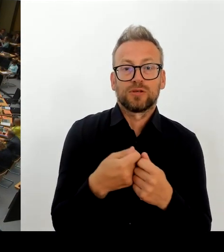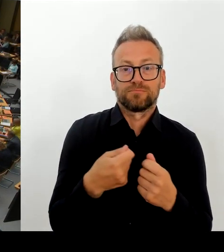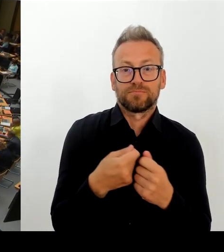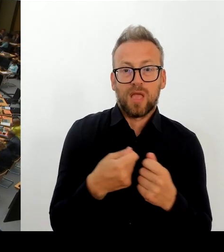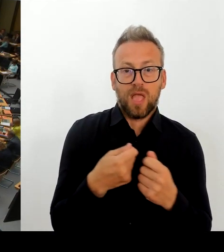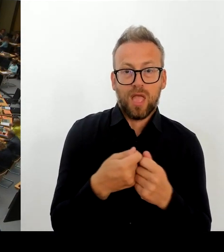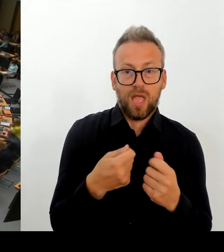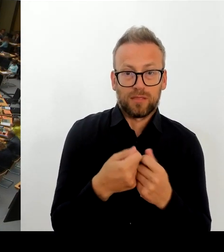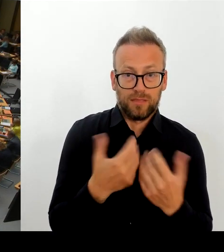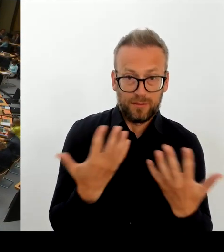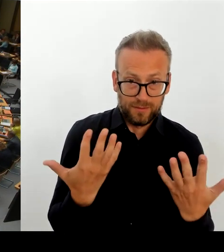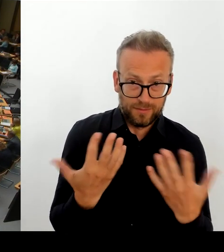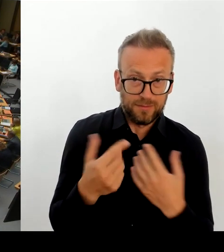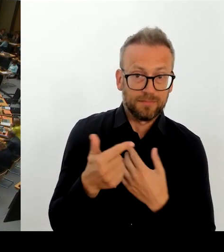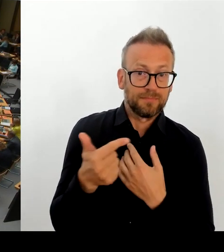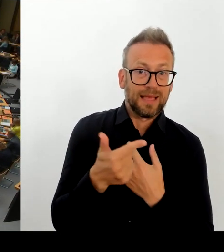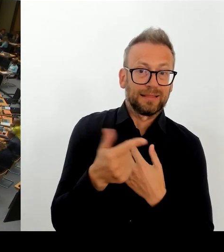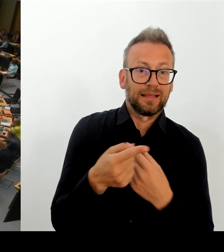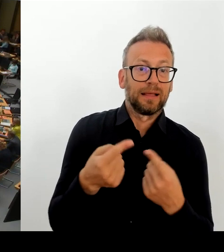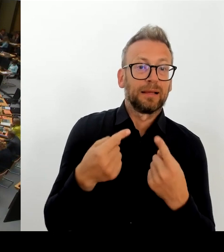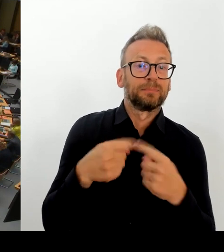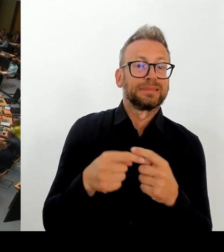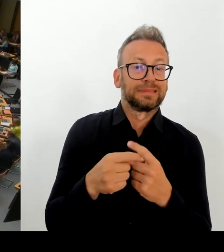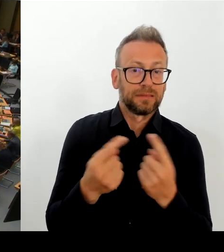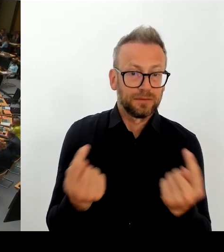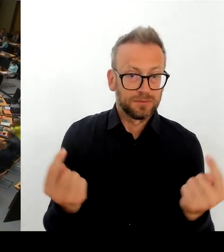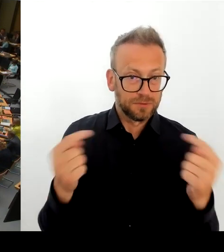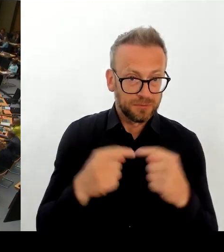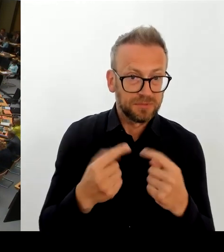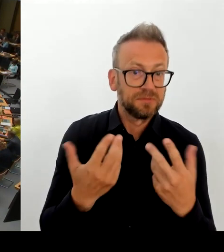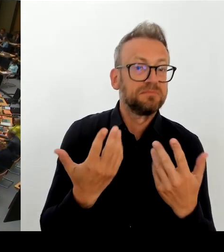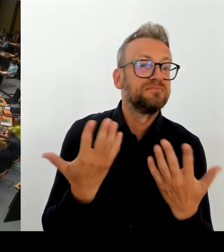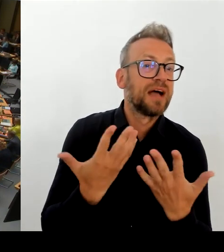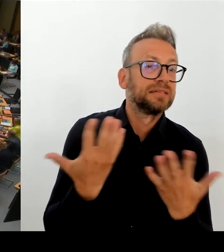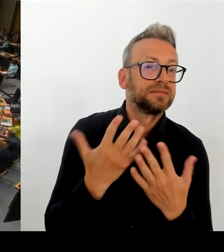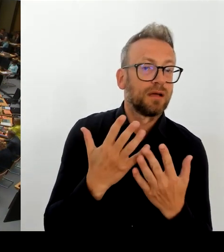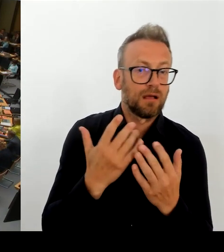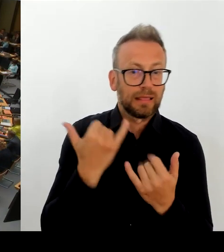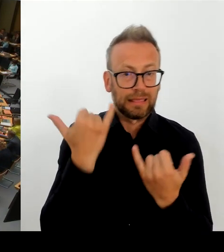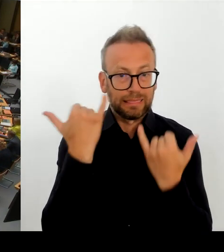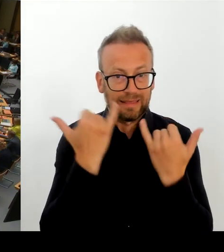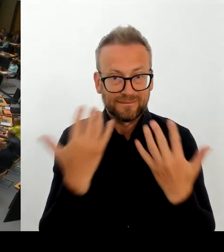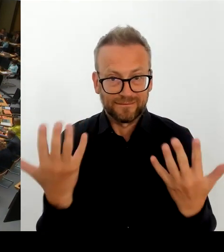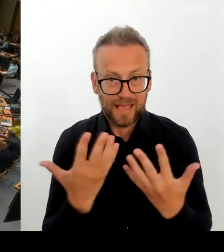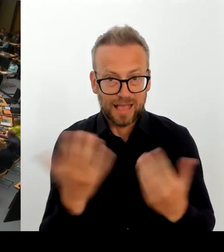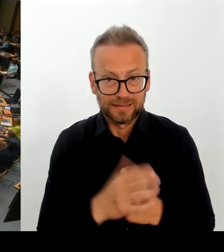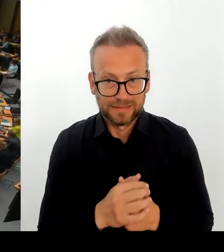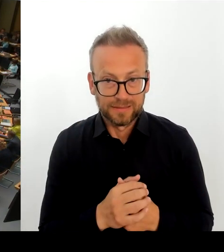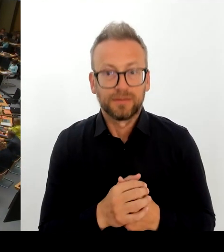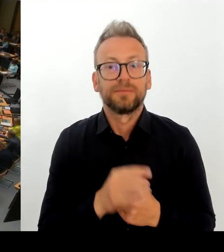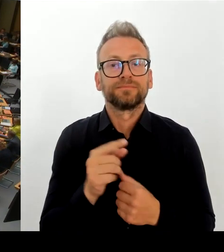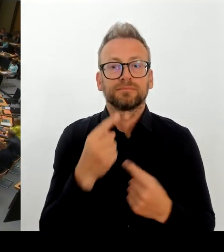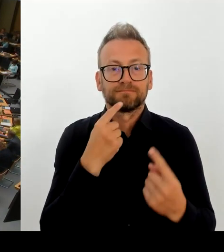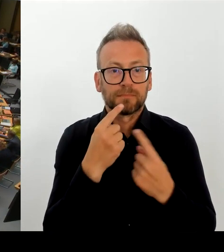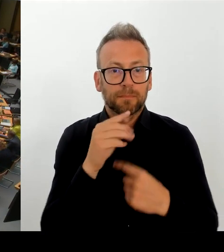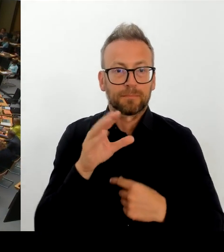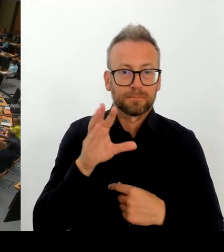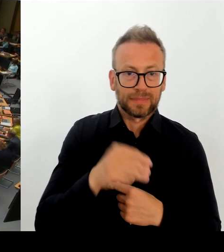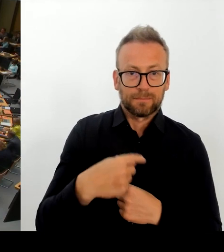Besoldung als Maßnahme der Steigerung der Arbeitgeber- Attraktivität genannt. Welche Pläne haben Sie denn bezüglich der Vergütung für die Tarifbeschäftigten